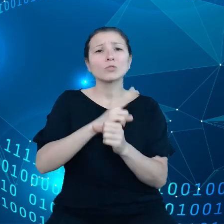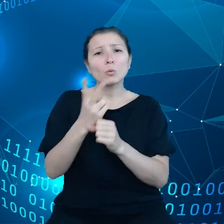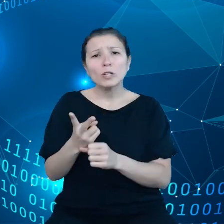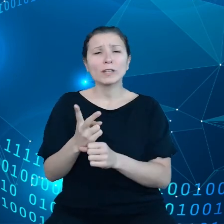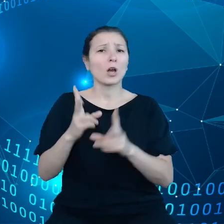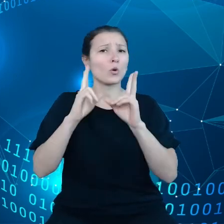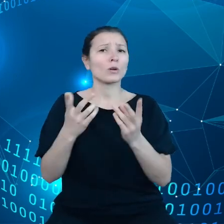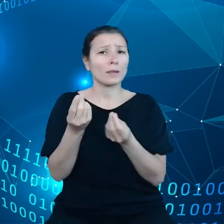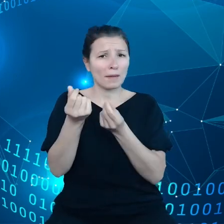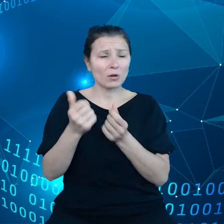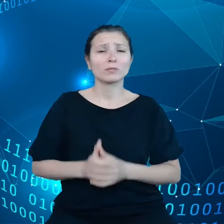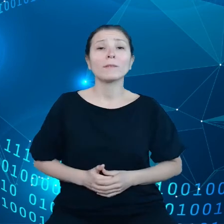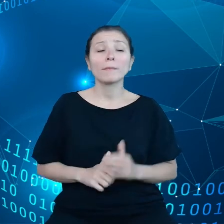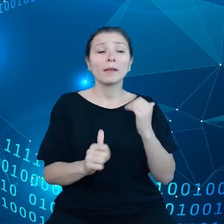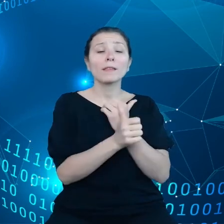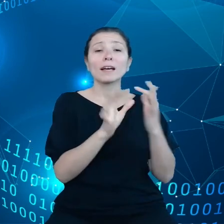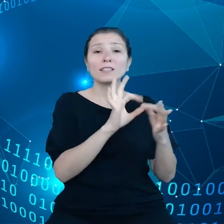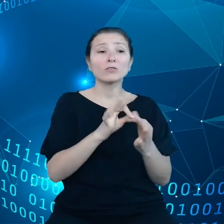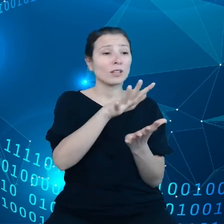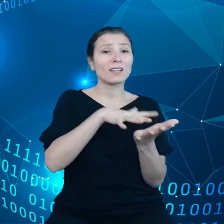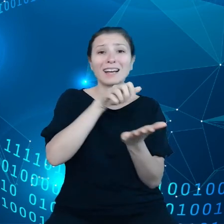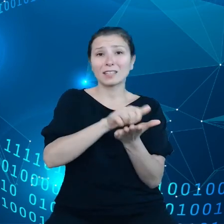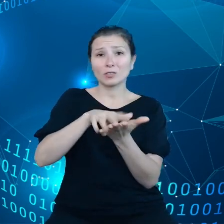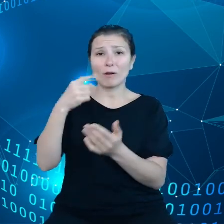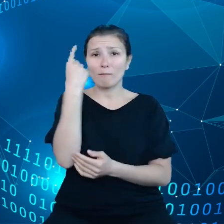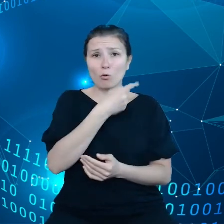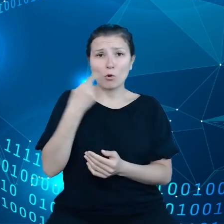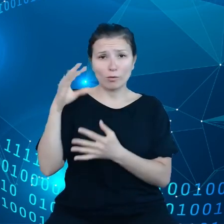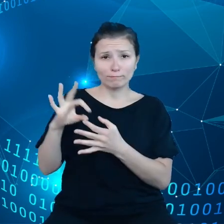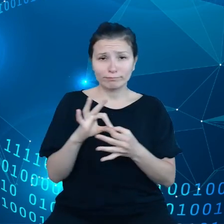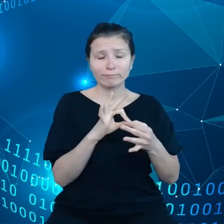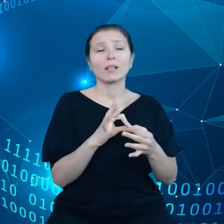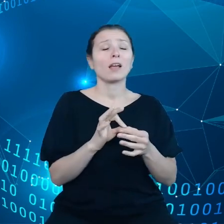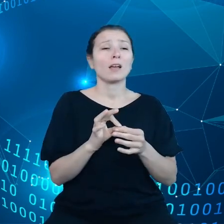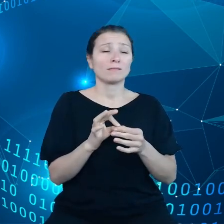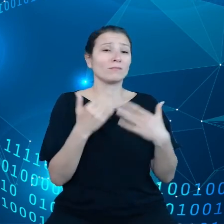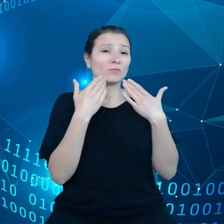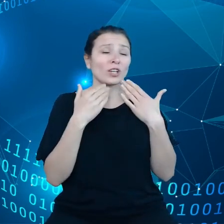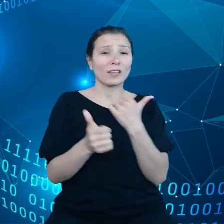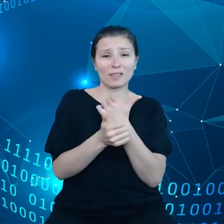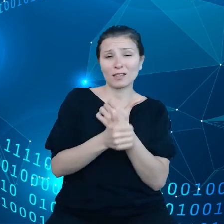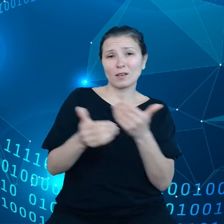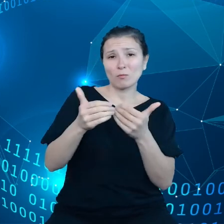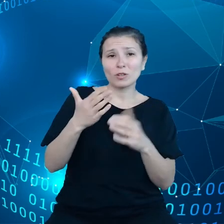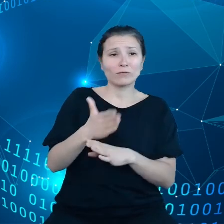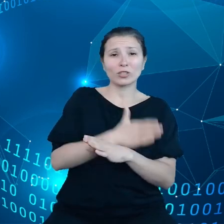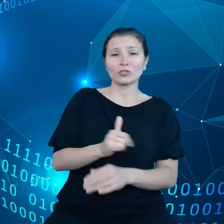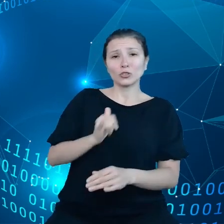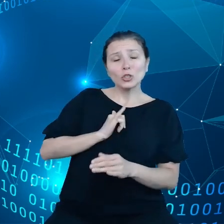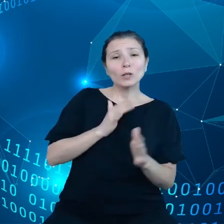Dane dotyczące kataklizmów mogłyby również pomóc nam przygotować się odpowiednio dostosować nasze działania do takich właśnie klęsk